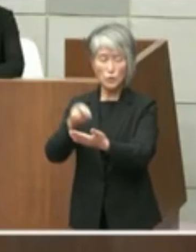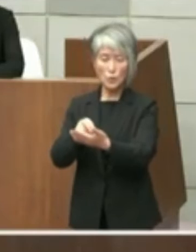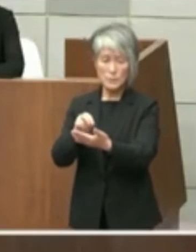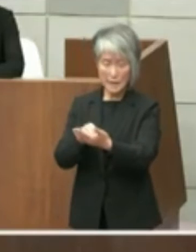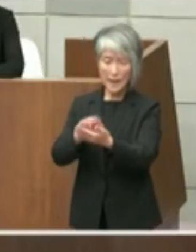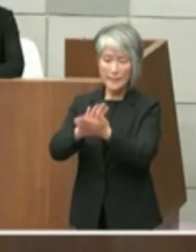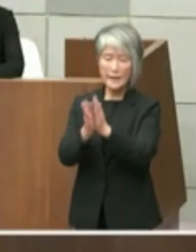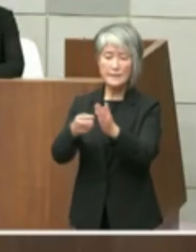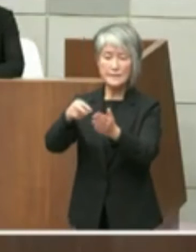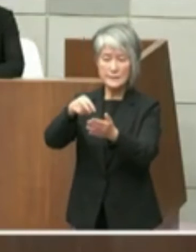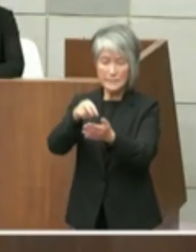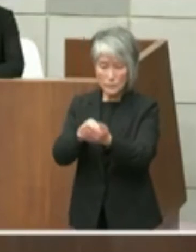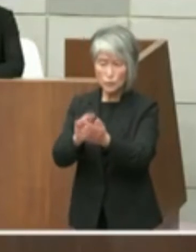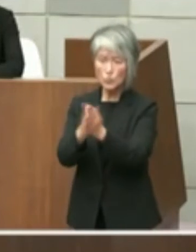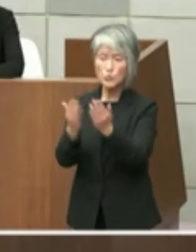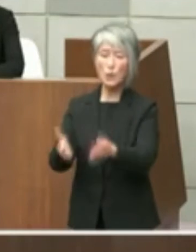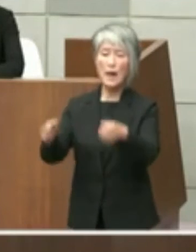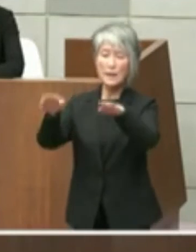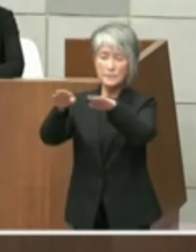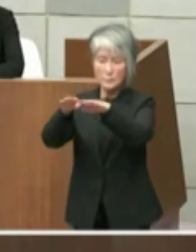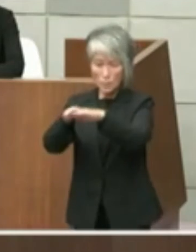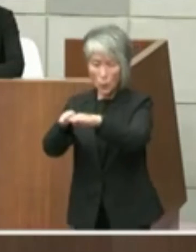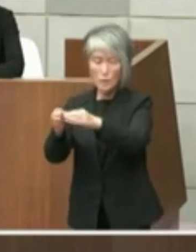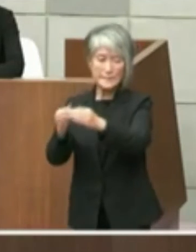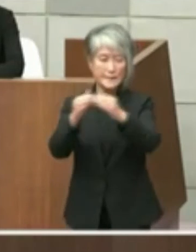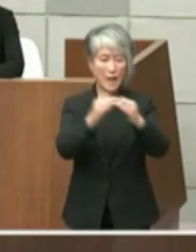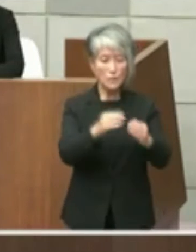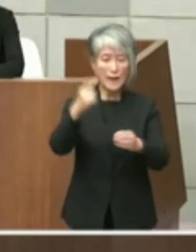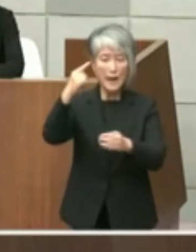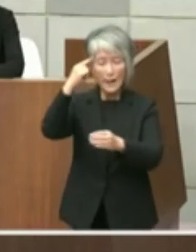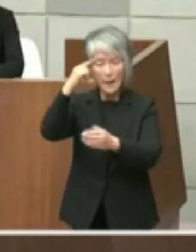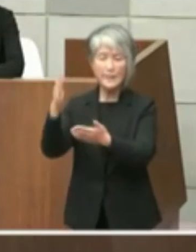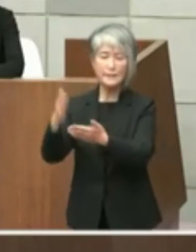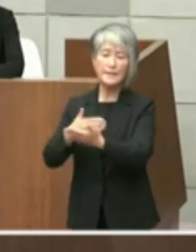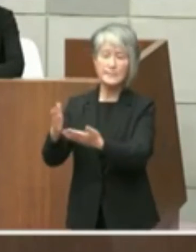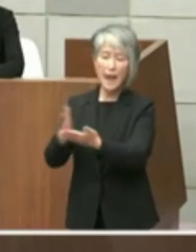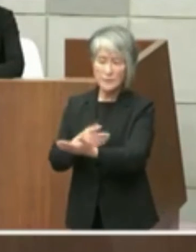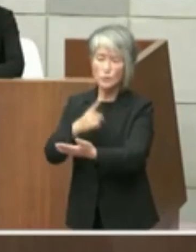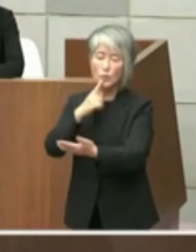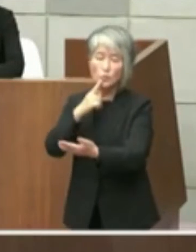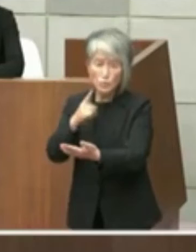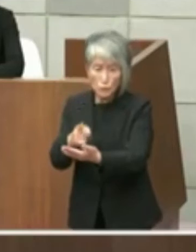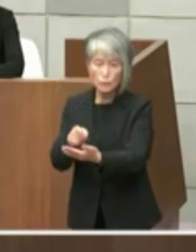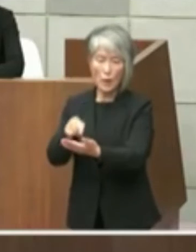家の利点は考えていないとの記載がござい ましたが本誌としましては1点目で市長